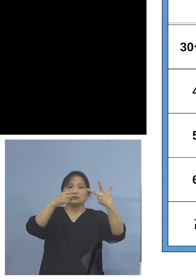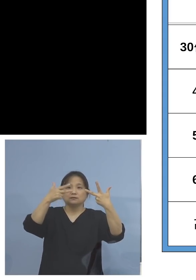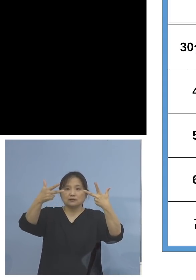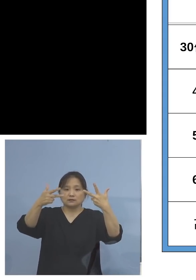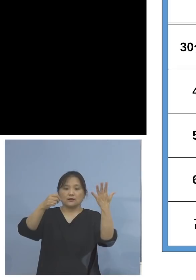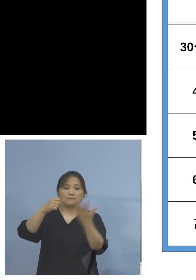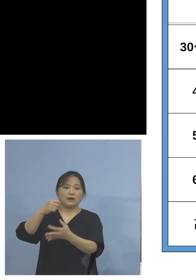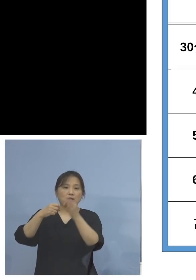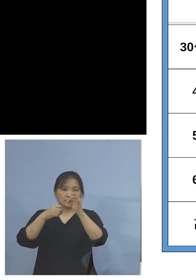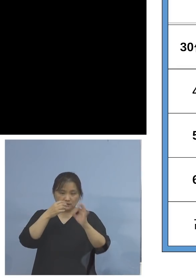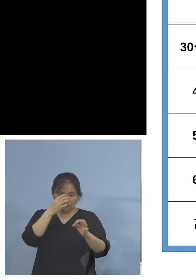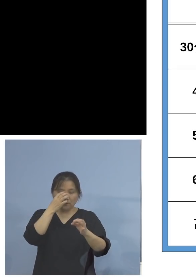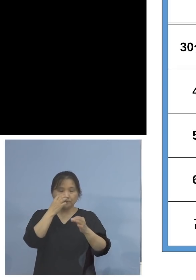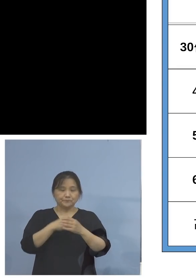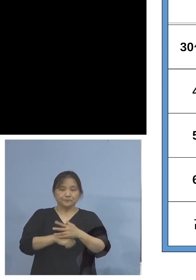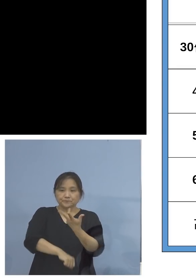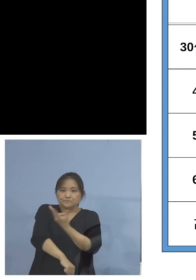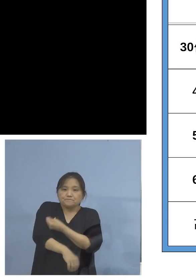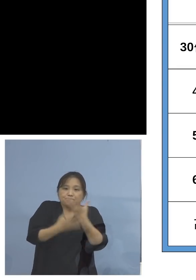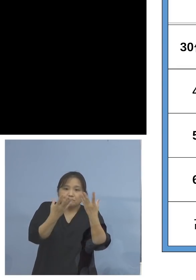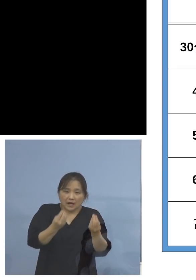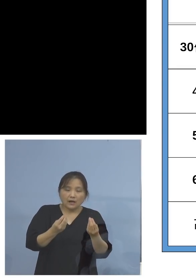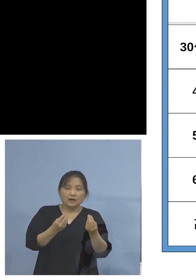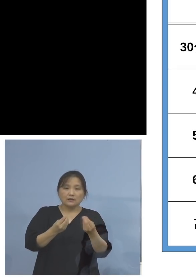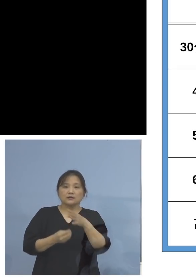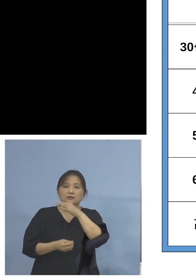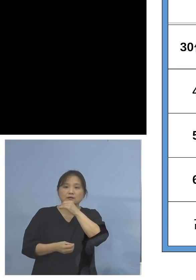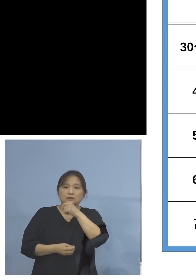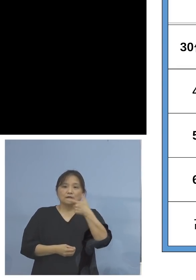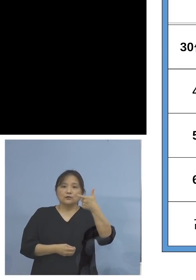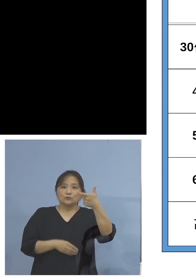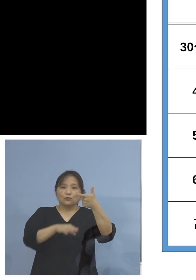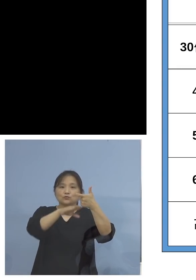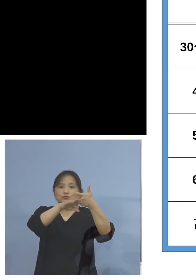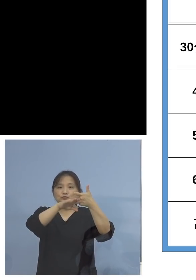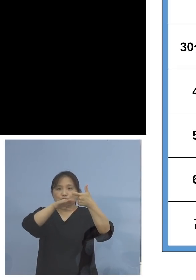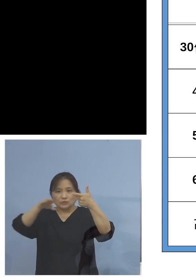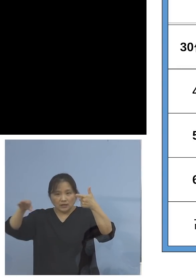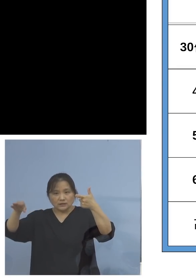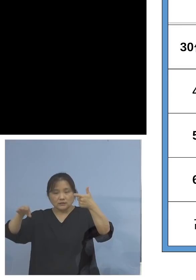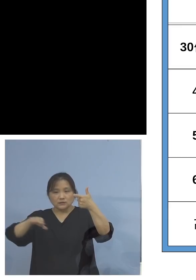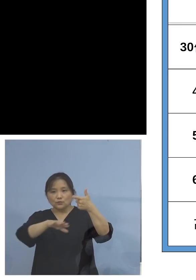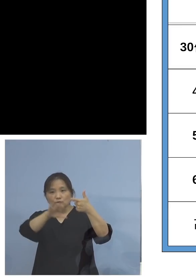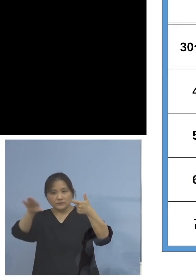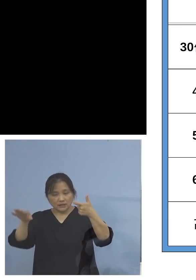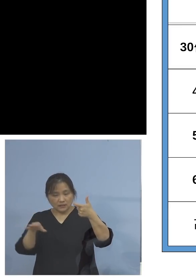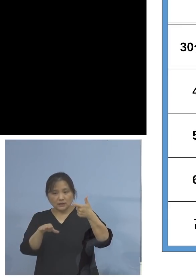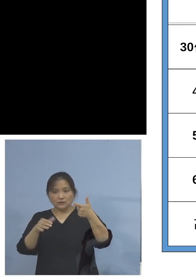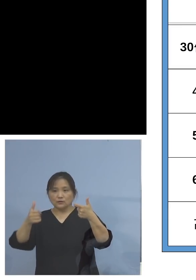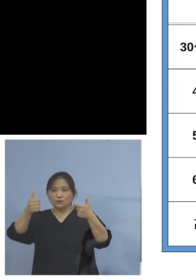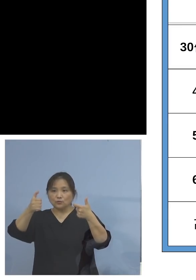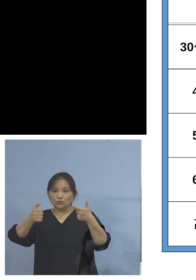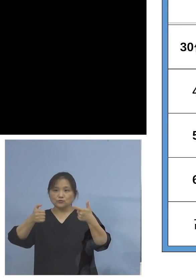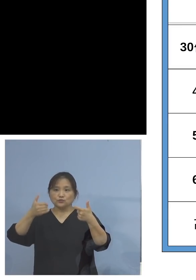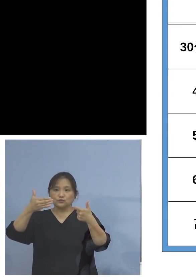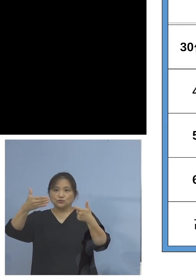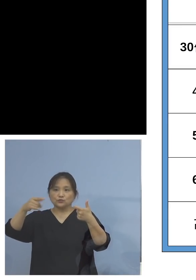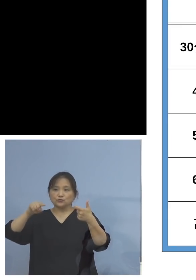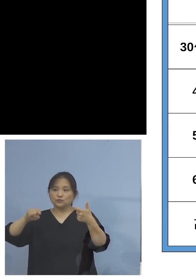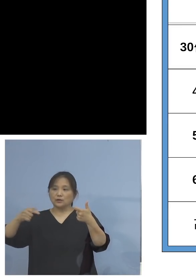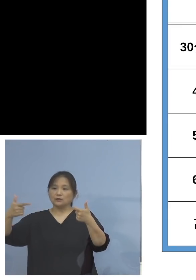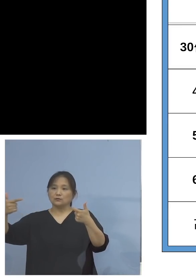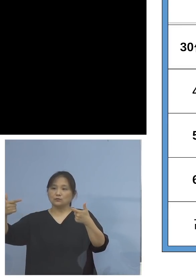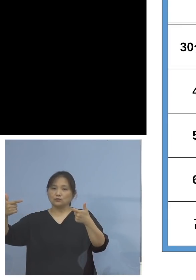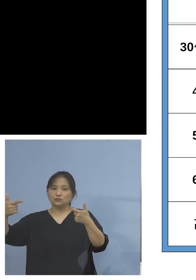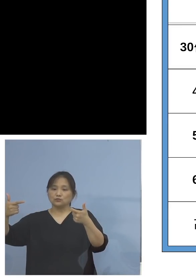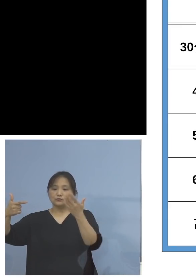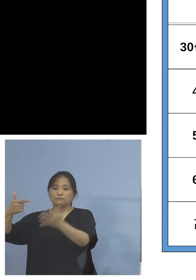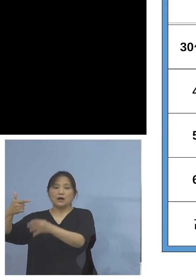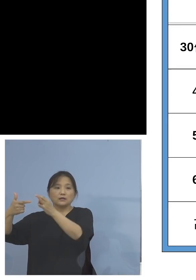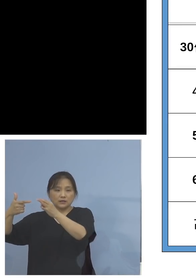数値となっています、また60代の 残りの皆さん方、59.6パーセント、高い